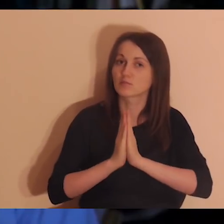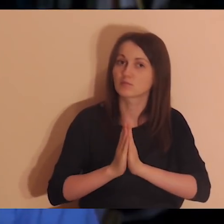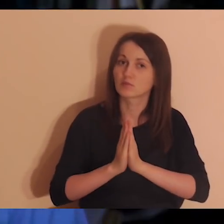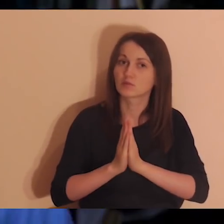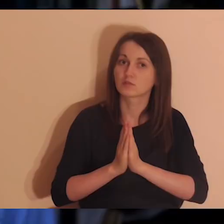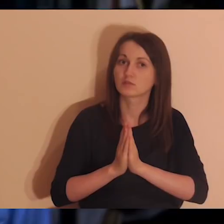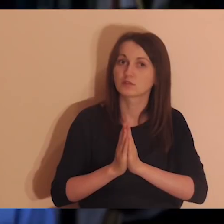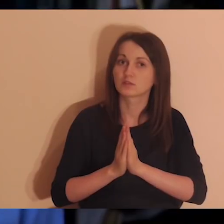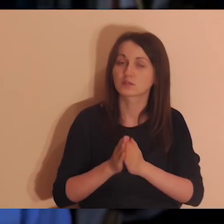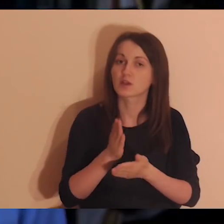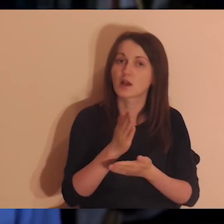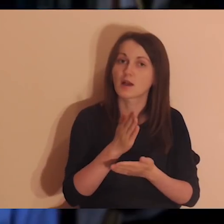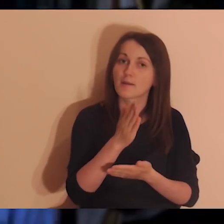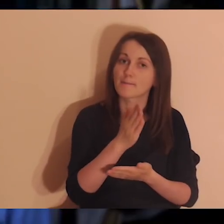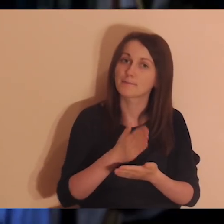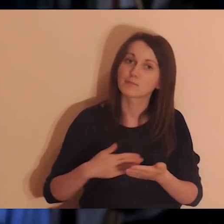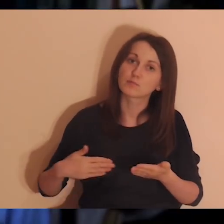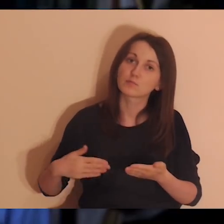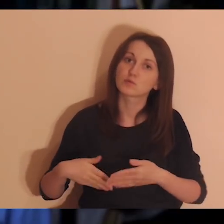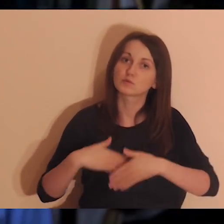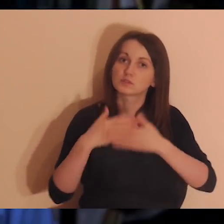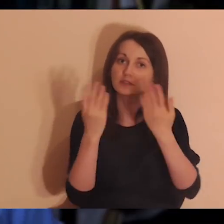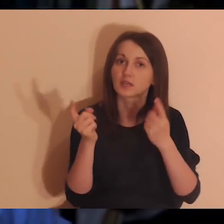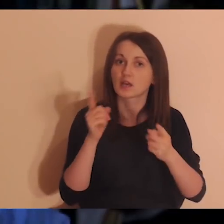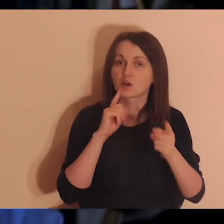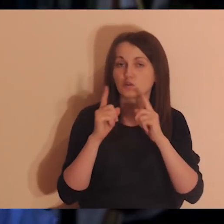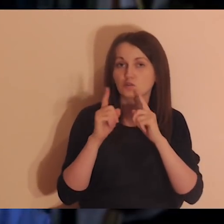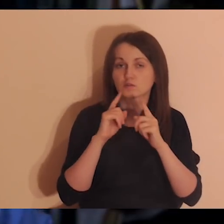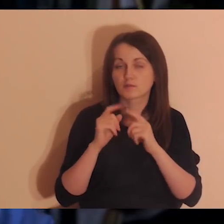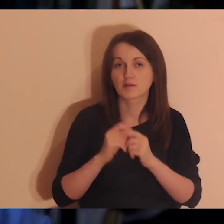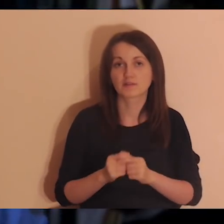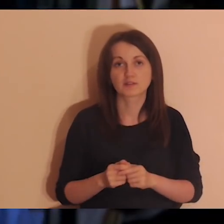A pół dnia rozmawiasz z innymi osobami o swoim doświadczeniu wiary,